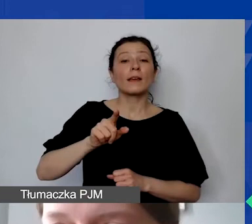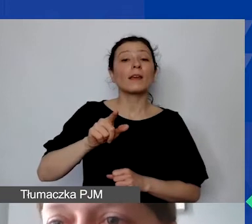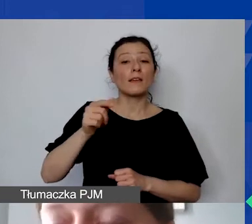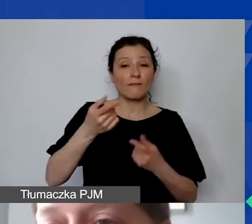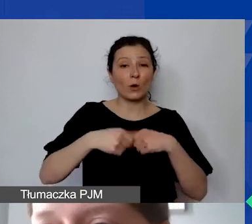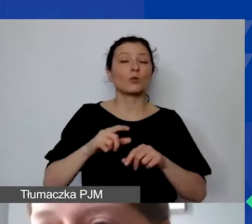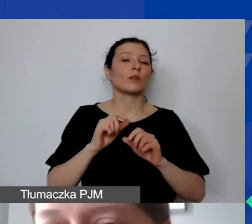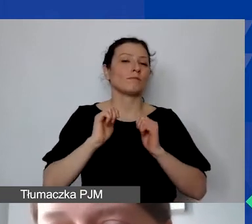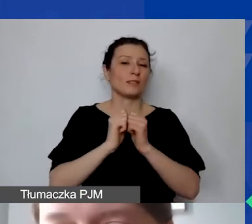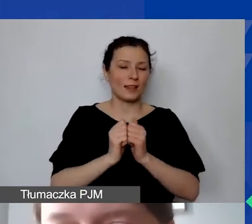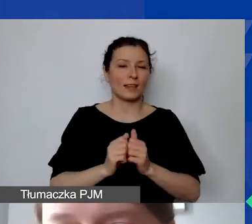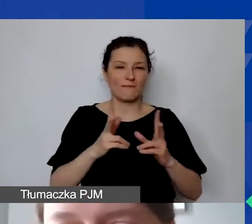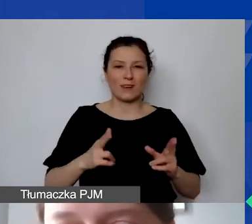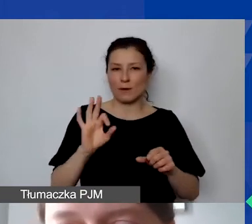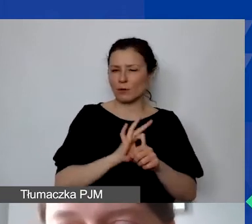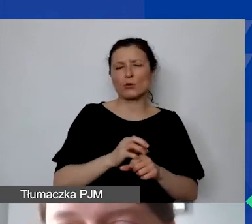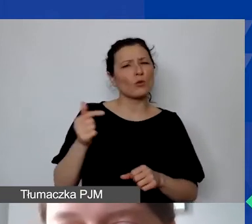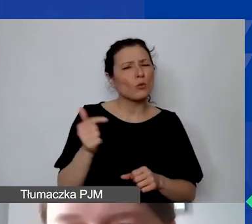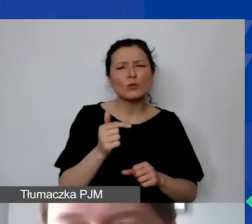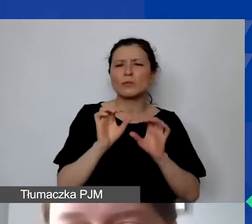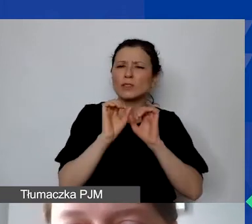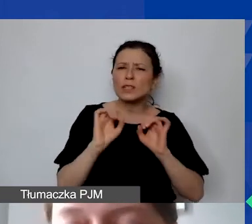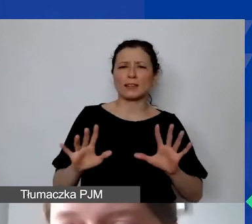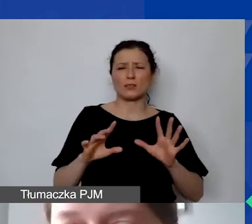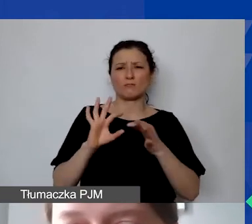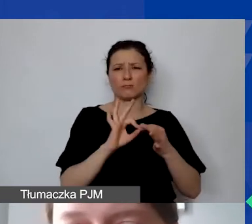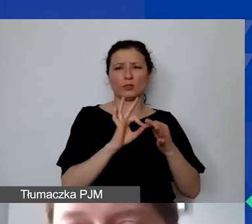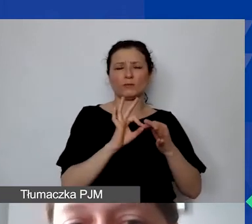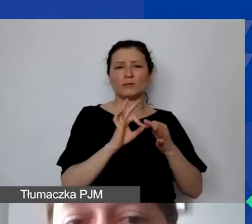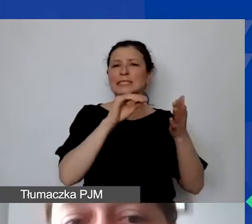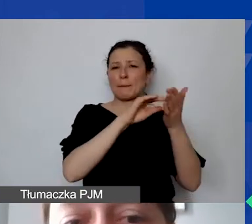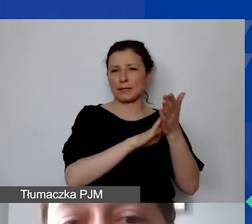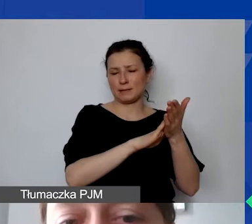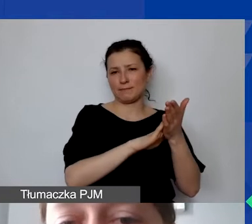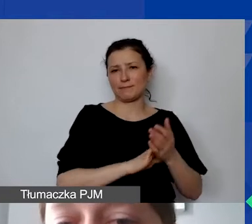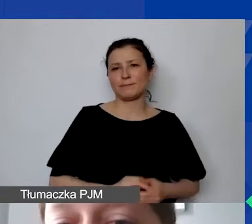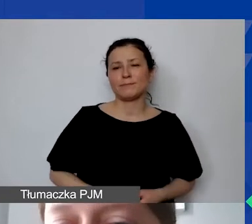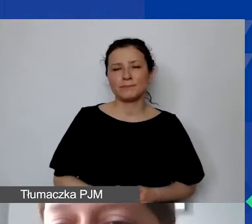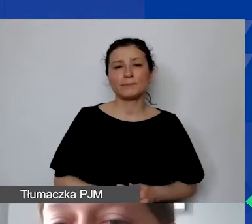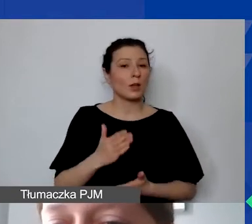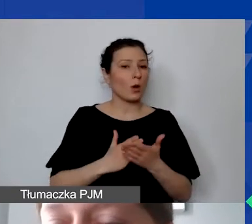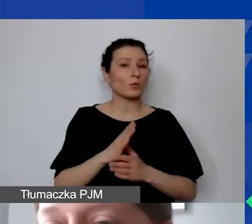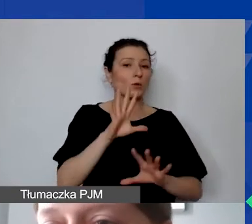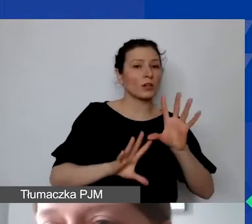To musi jasno wynikać z opisu pozycji. Obsługa księgowa i kadrowa (umowa cywilnoprawna) -